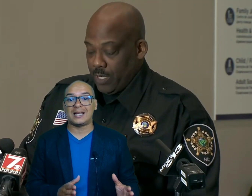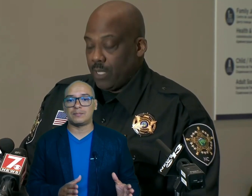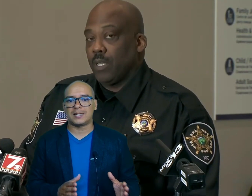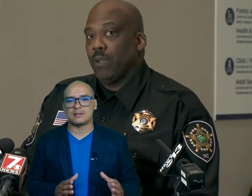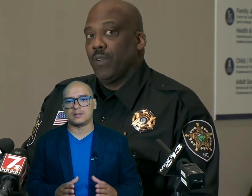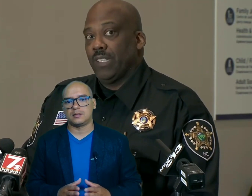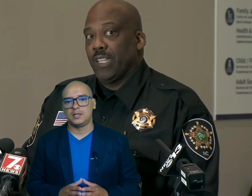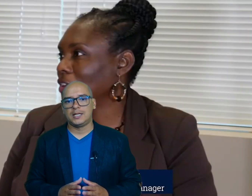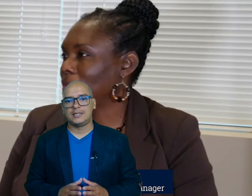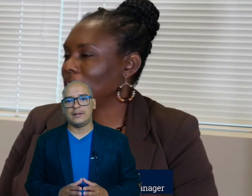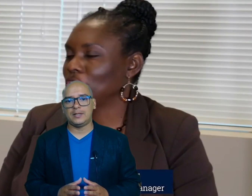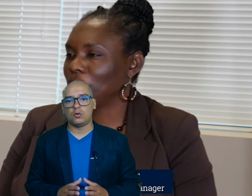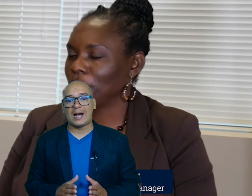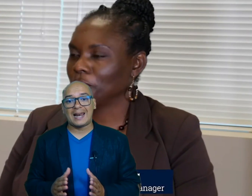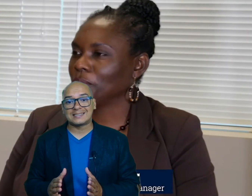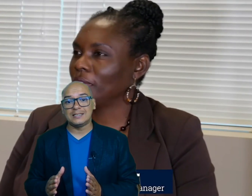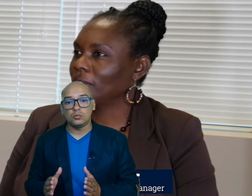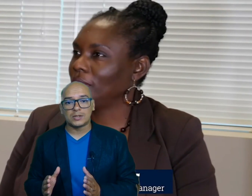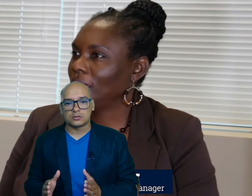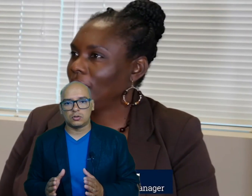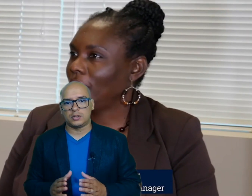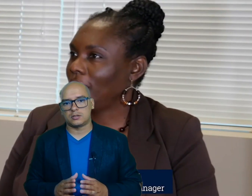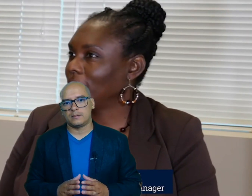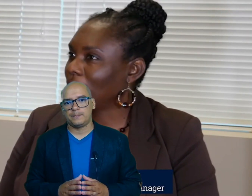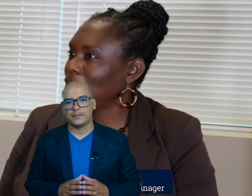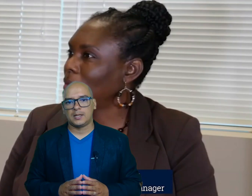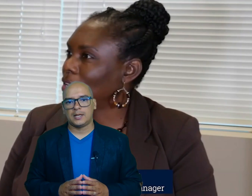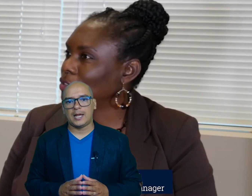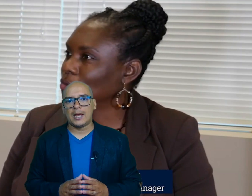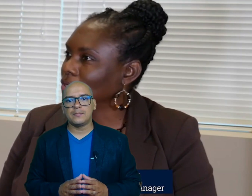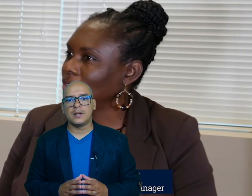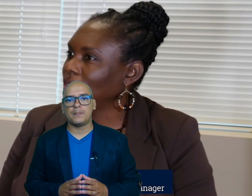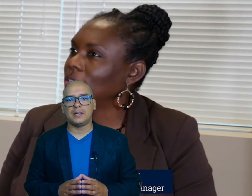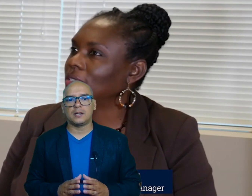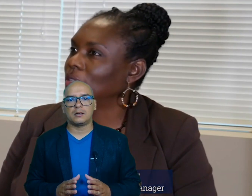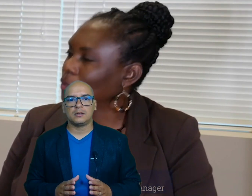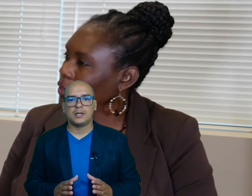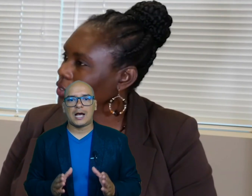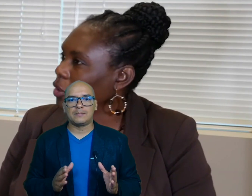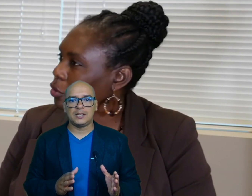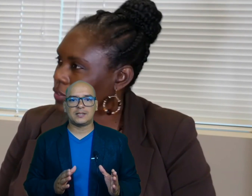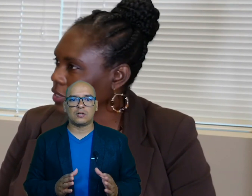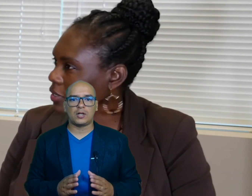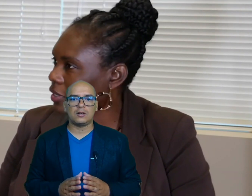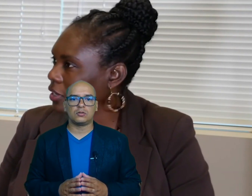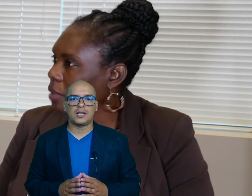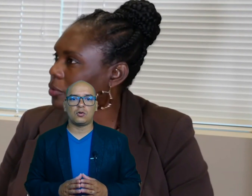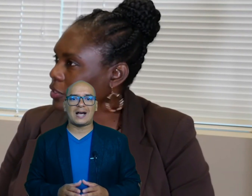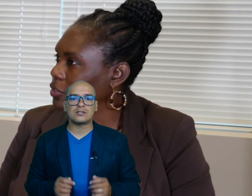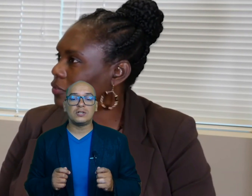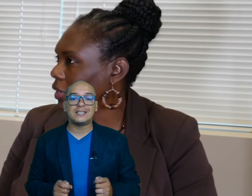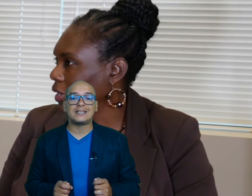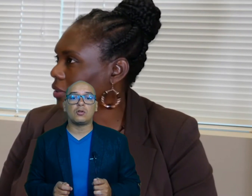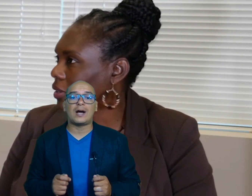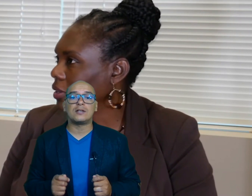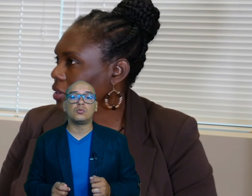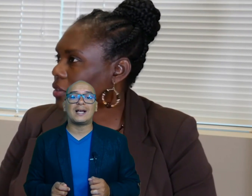adversas debido a las inundaciones am pinder administradora del Condado ha solicitado ayuda